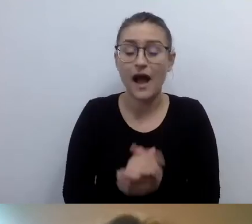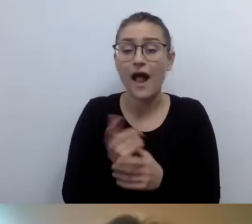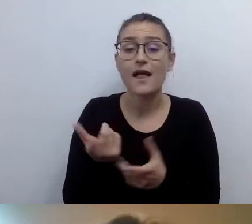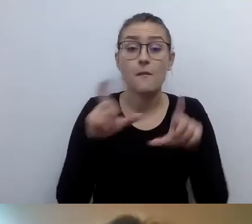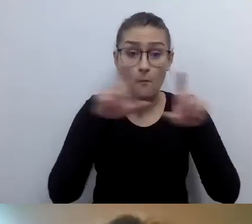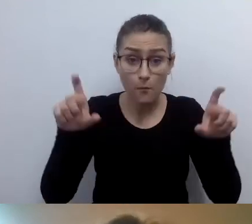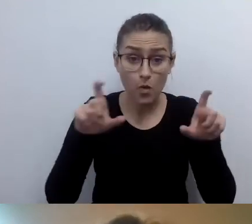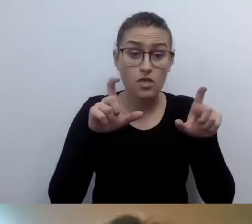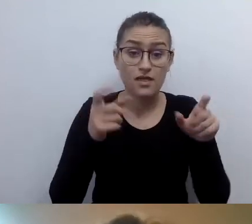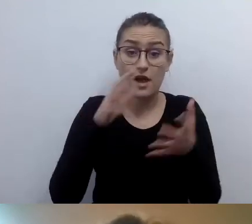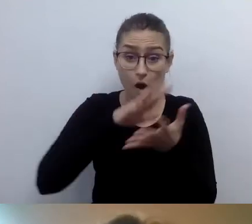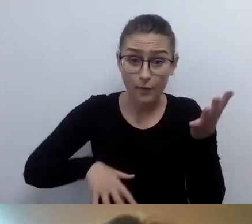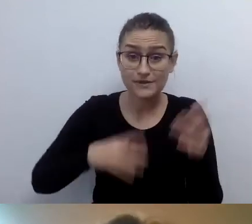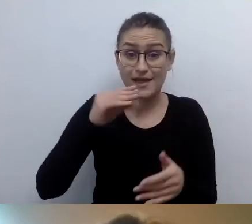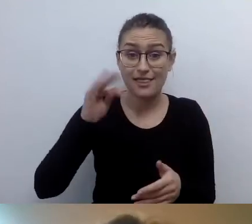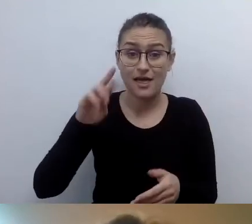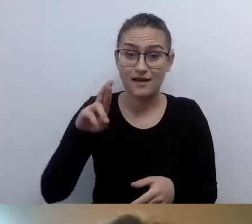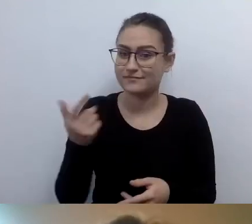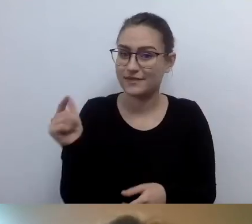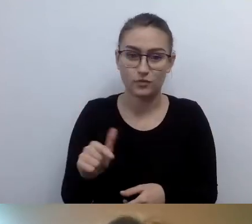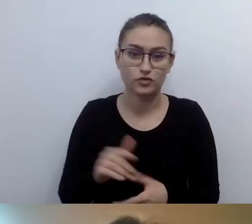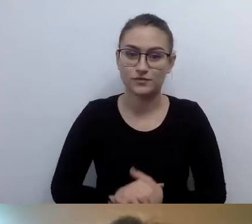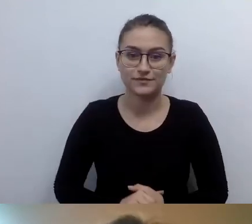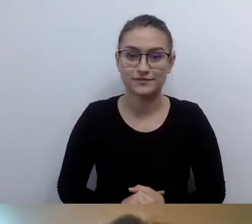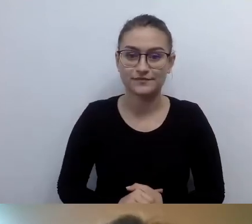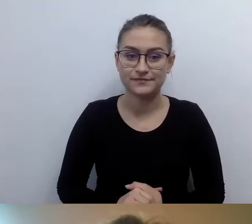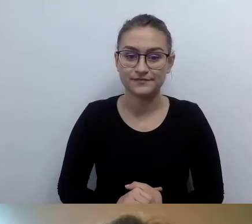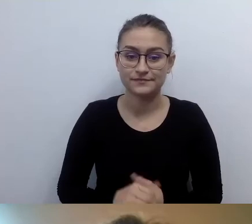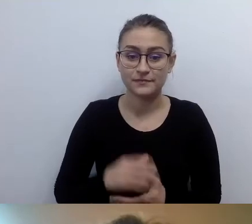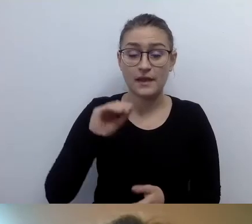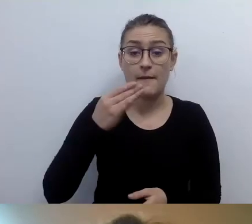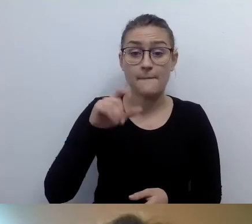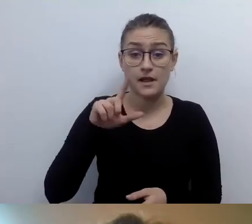MAŁGORZATA: Emilia z Muzeum Nadwiślańskiego w Kazimierzu Dolnym